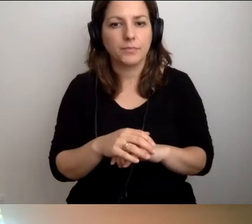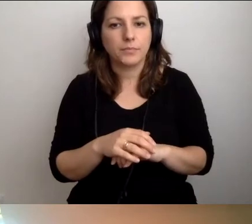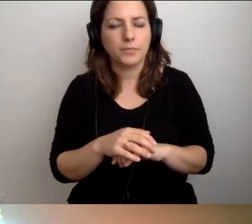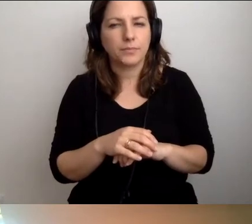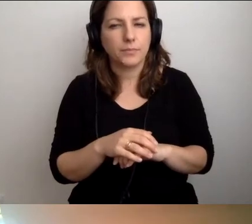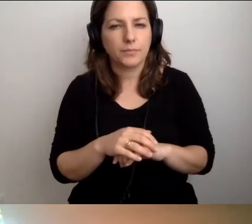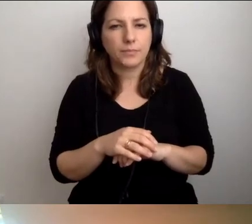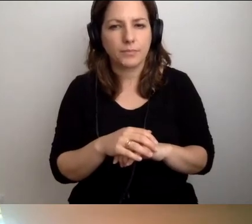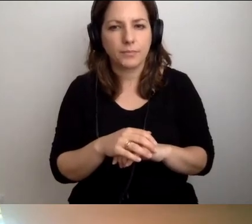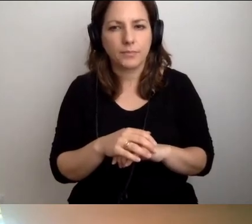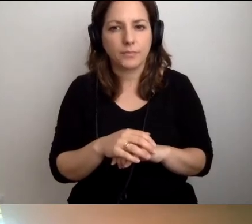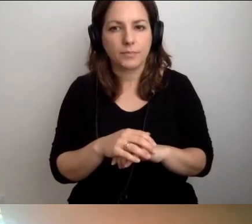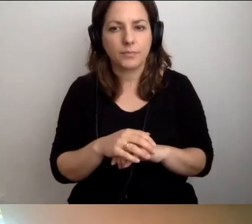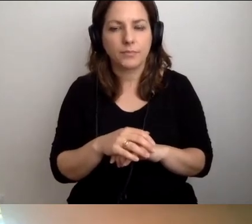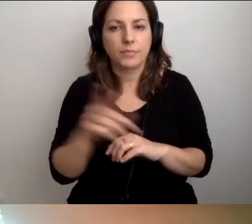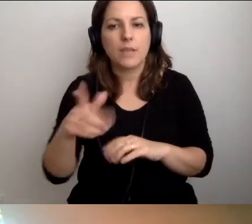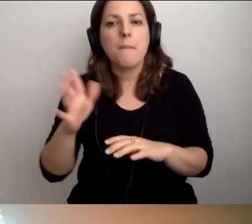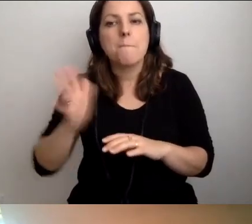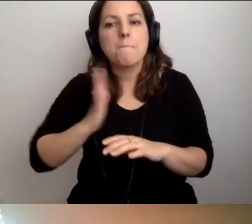...żeby wprowadzić zasady bezpieczeństwa.